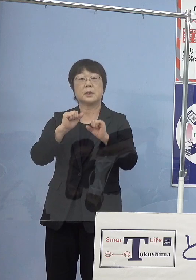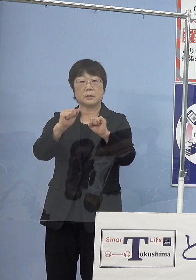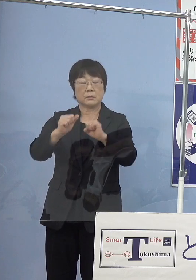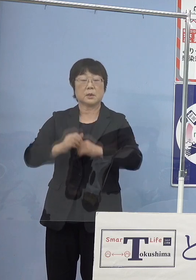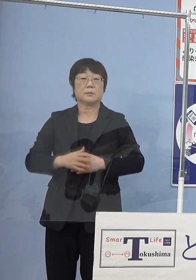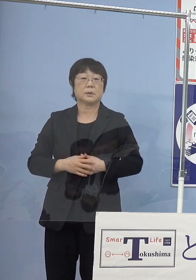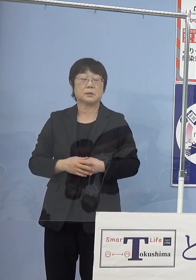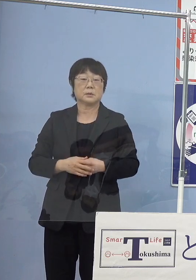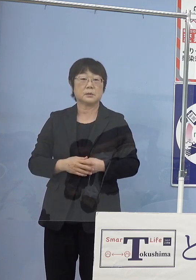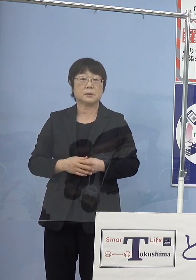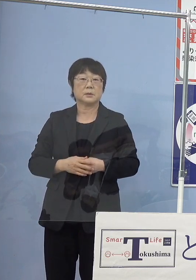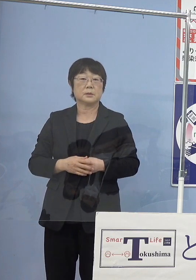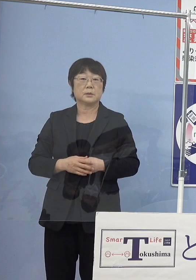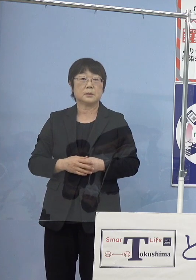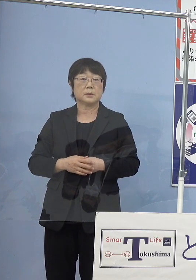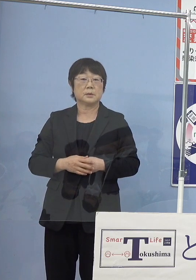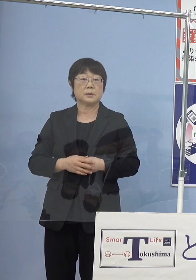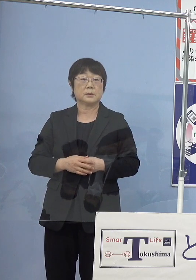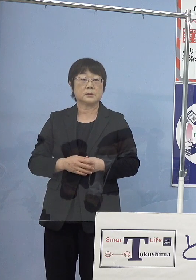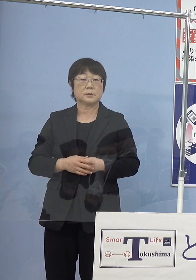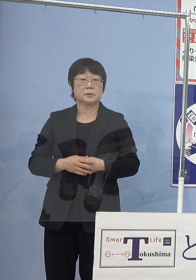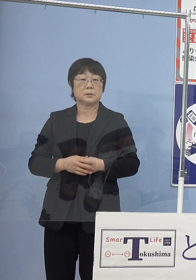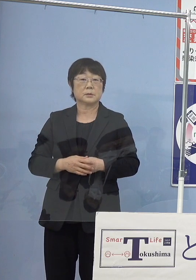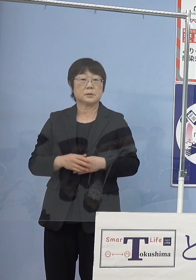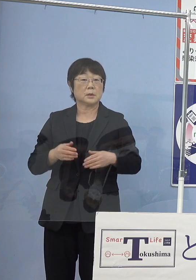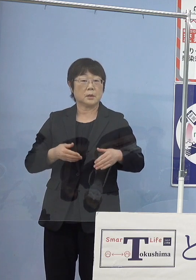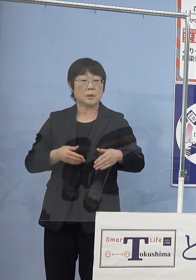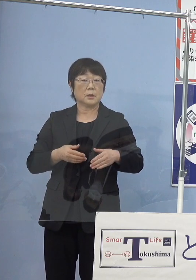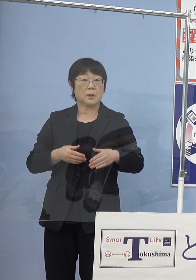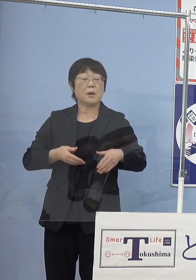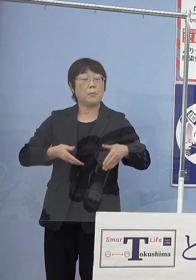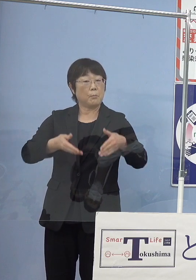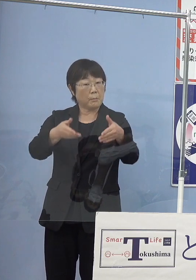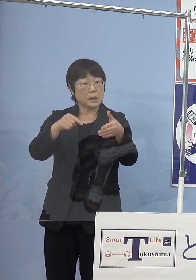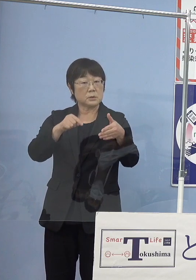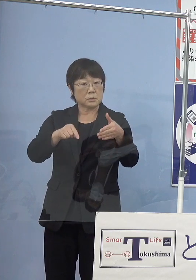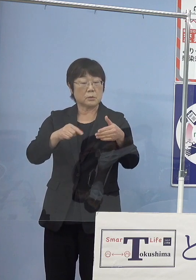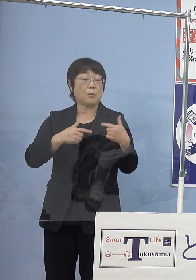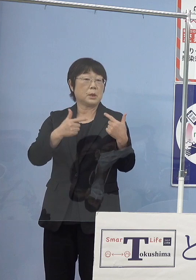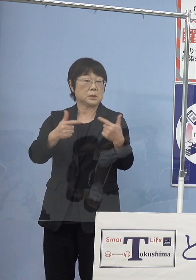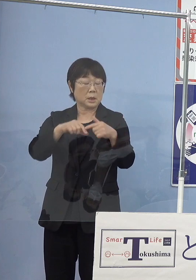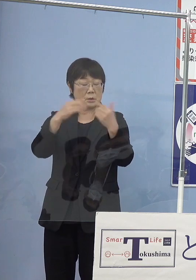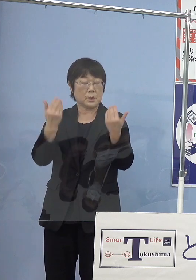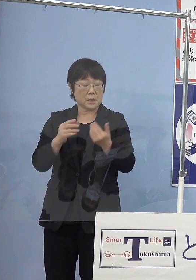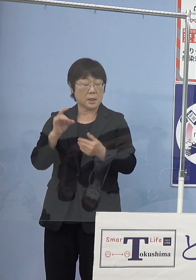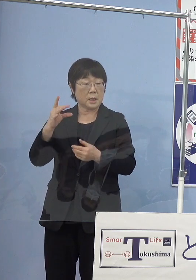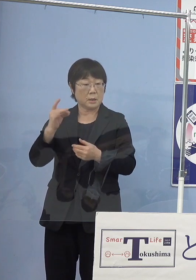（徳島新聞社） この路線を走るバスが 全ての燃料電池バスになるわけではない （知事） 違います